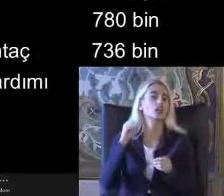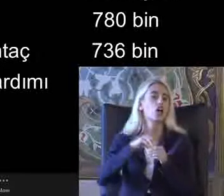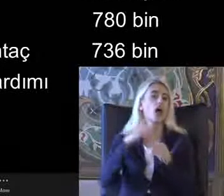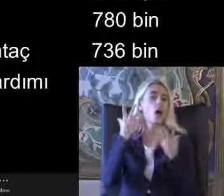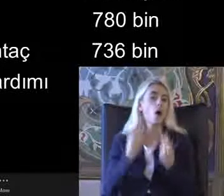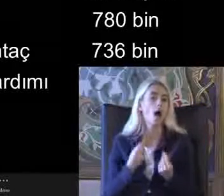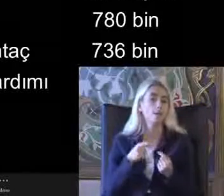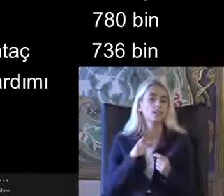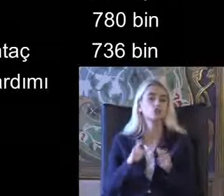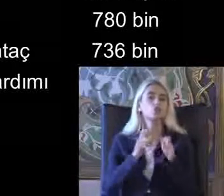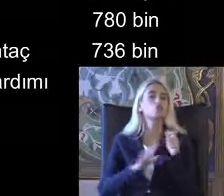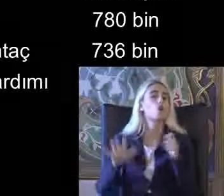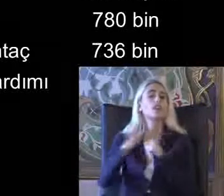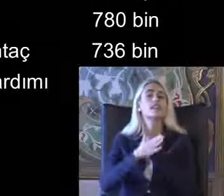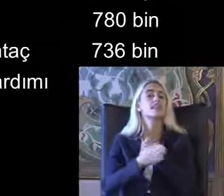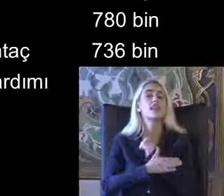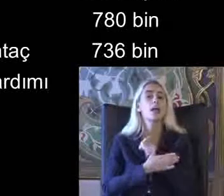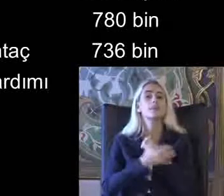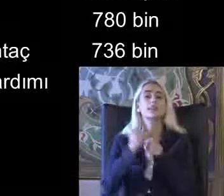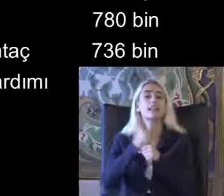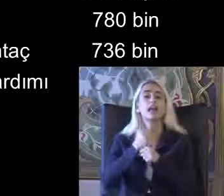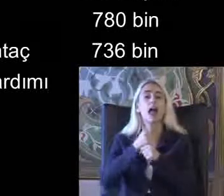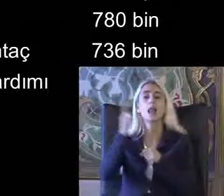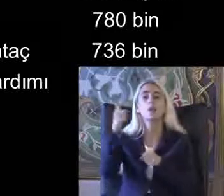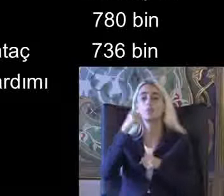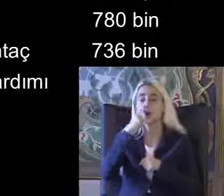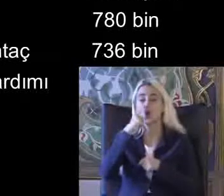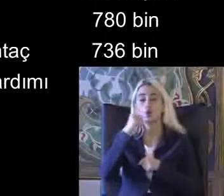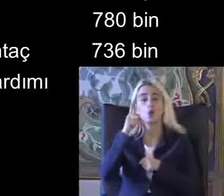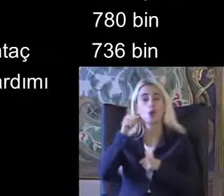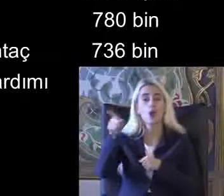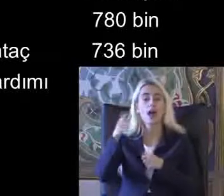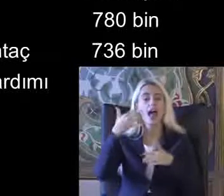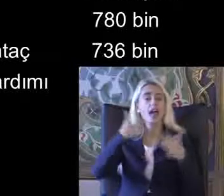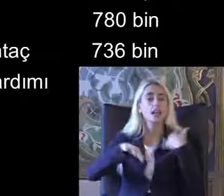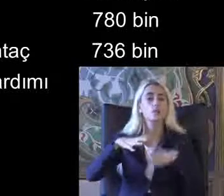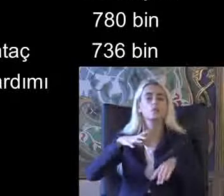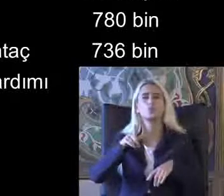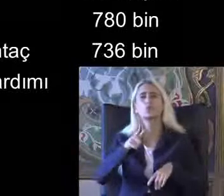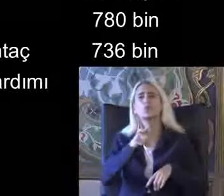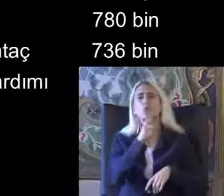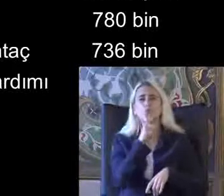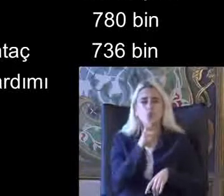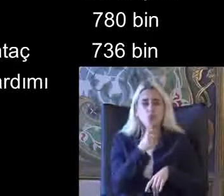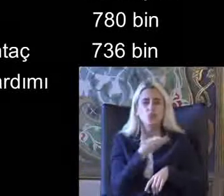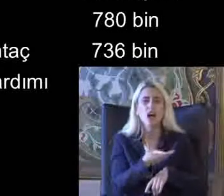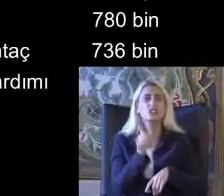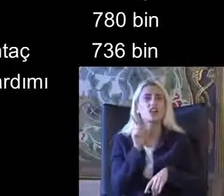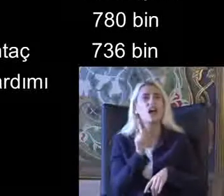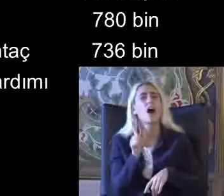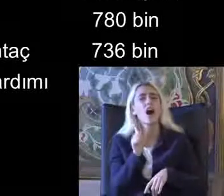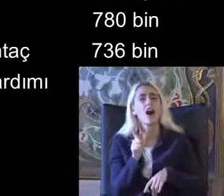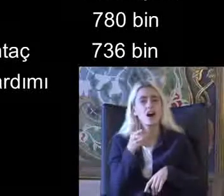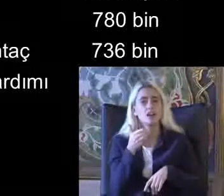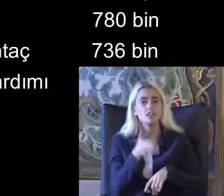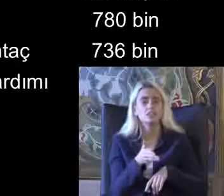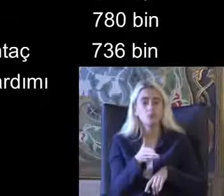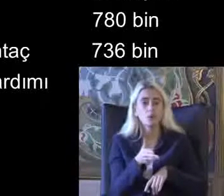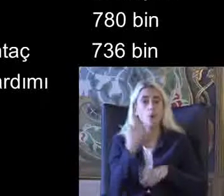Sosyal yardımlar Genel Müdürlüğünde ki Engelli ve muhtaç Olduğu için